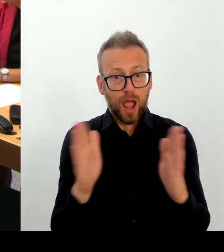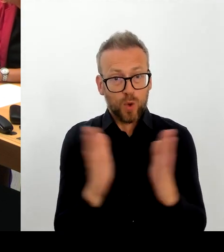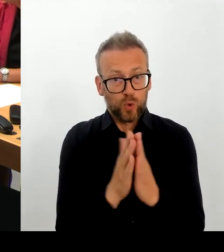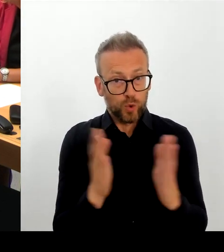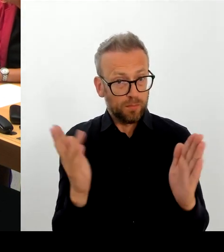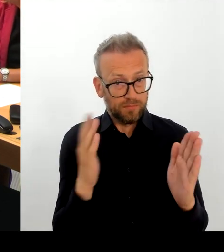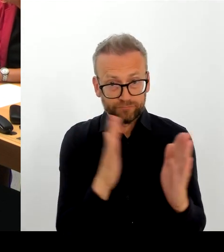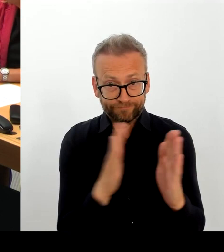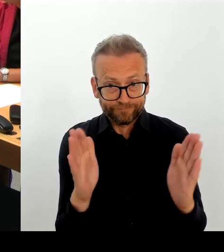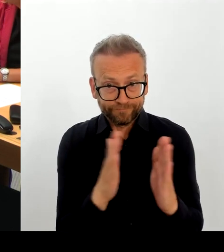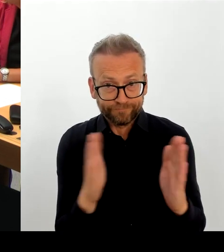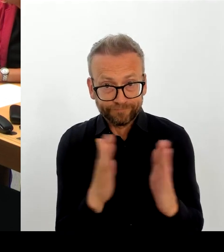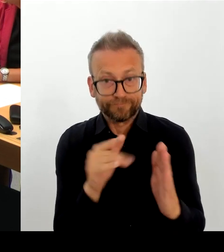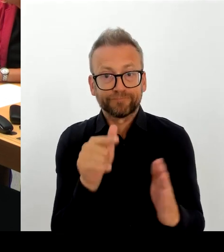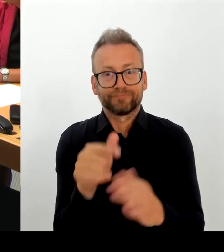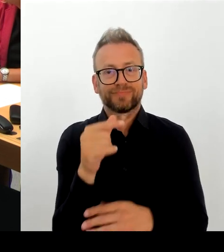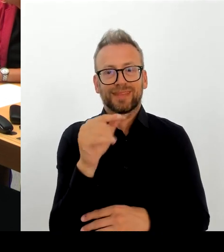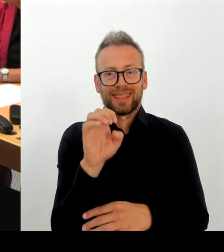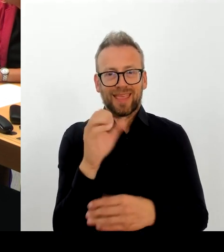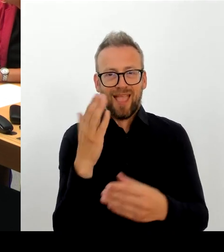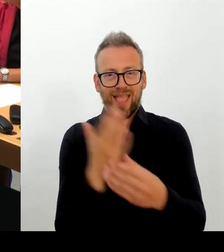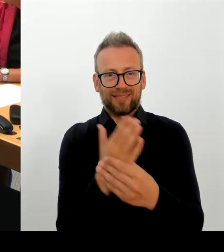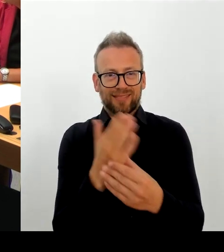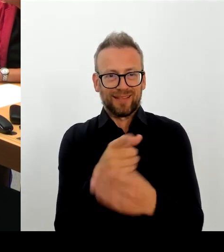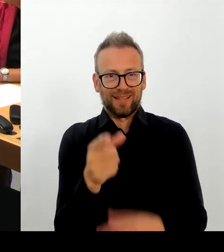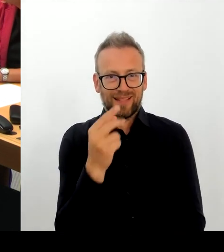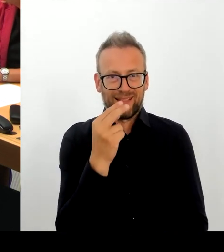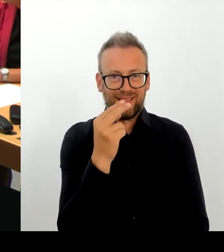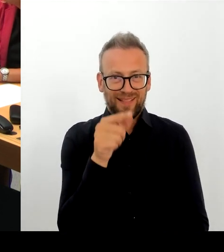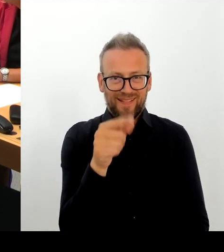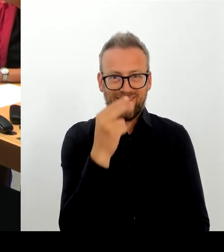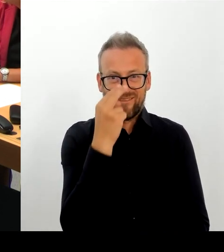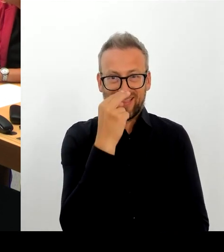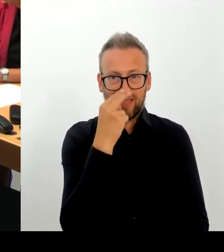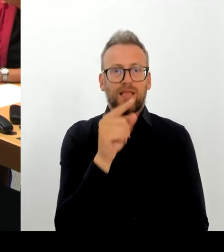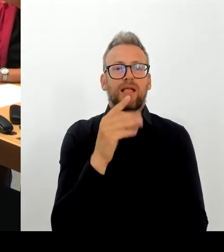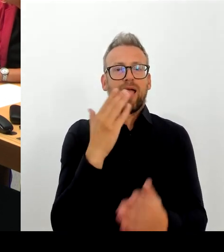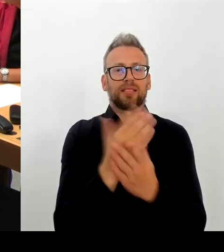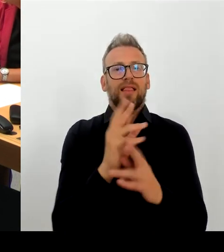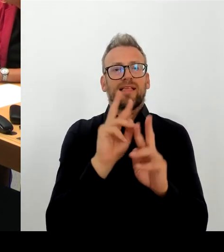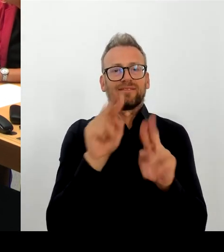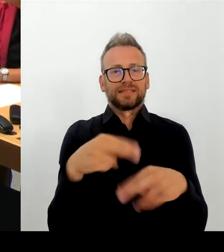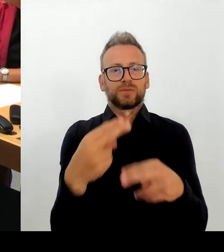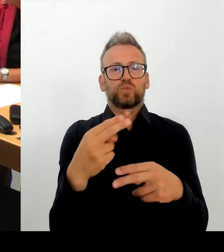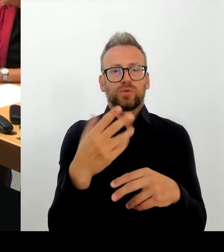Aber auch nur, wenn sie funktioniert, meine Damen und Herren, und da sind wir jetzt gerade dabei.